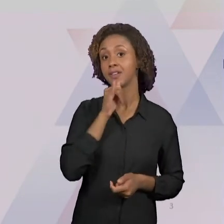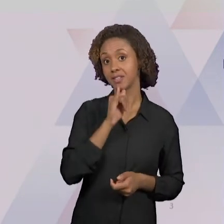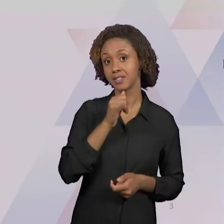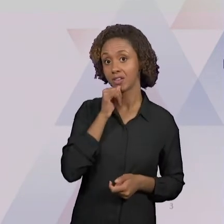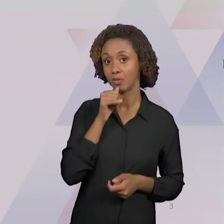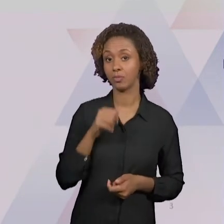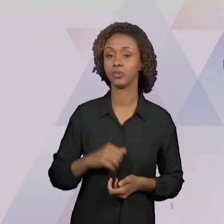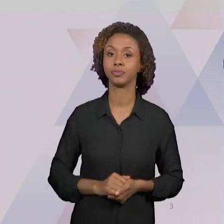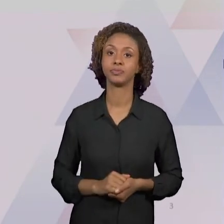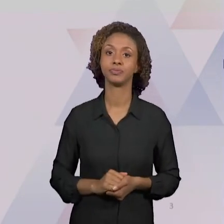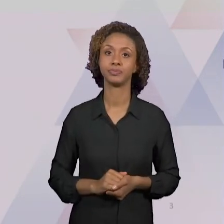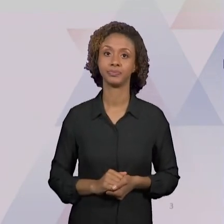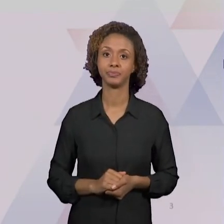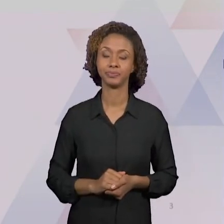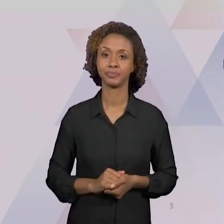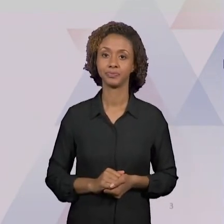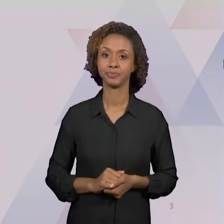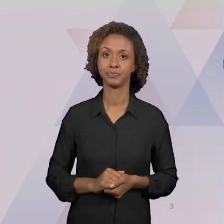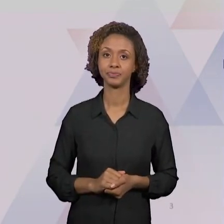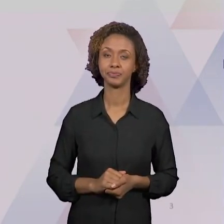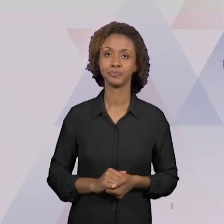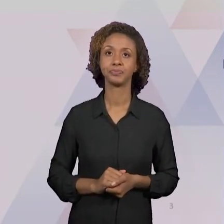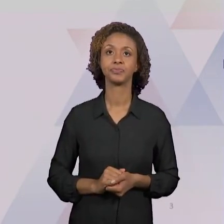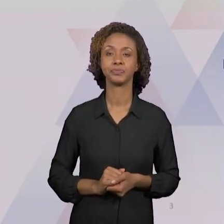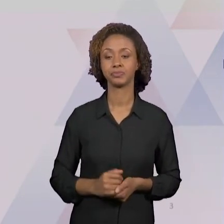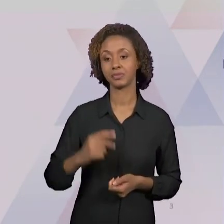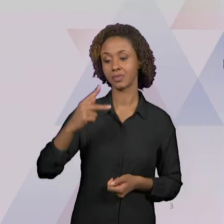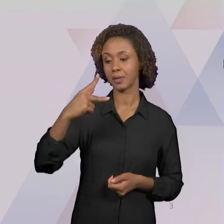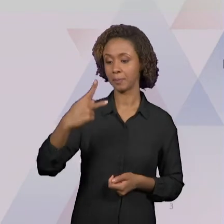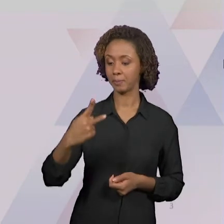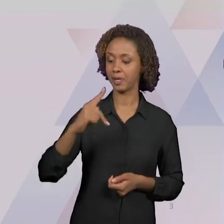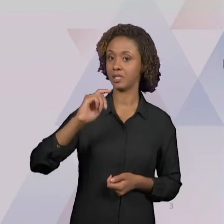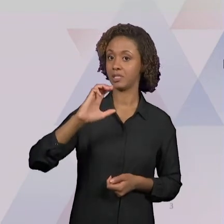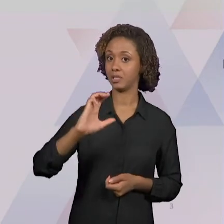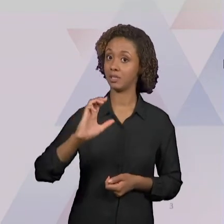NACIONAIS PARA O ENSINO DE HISTÓRIA E GEOGRAFIA,